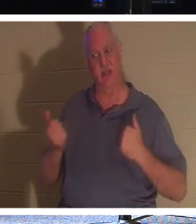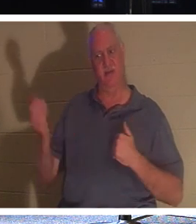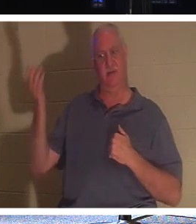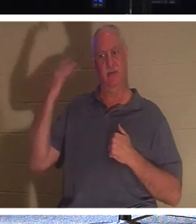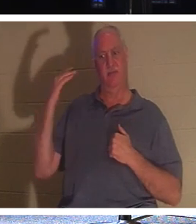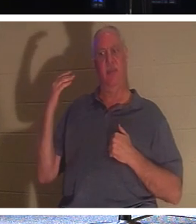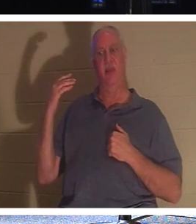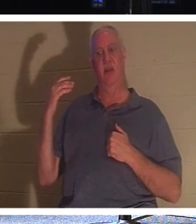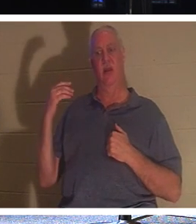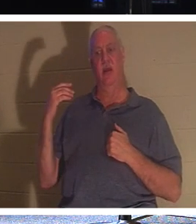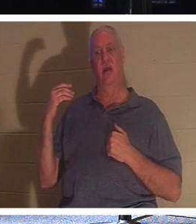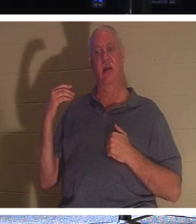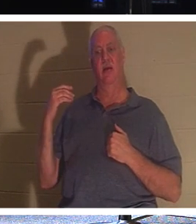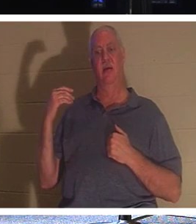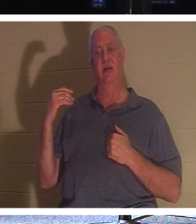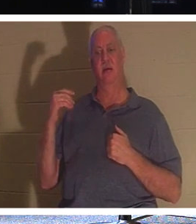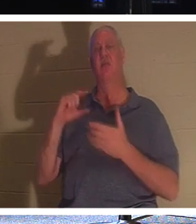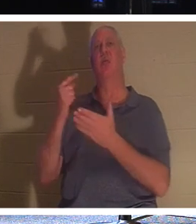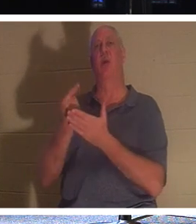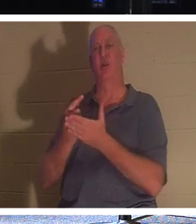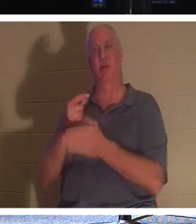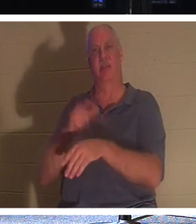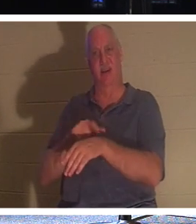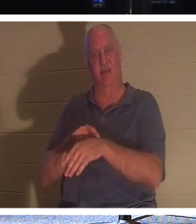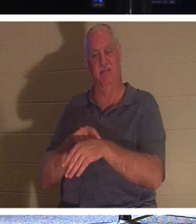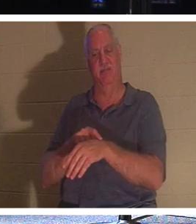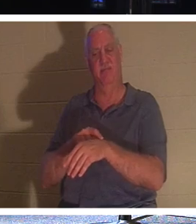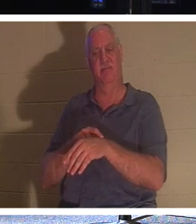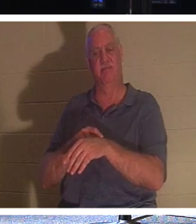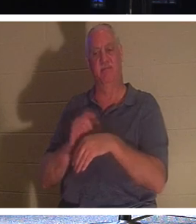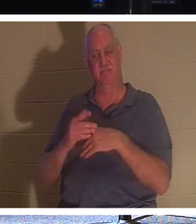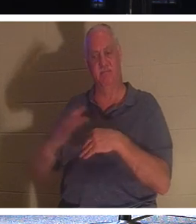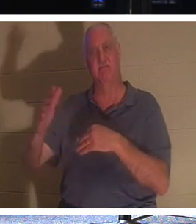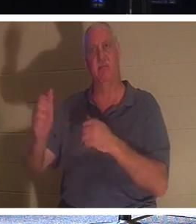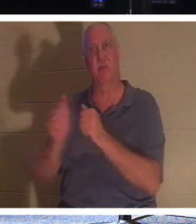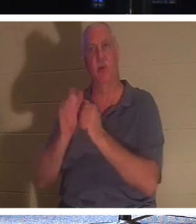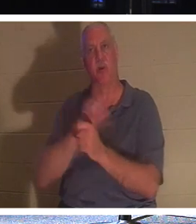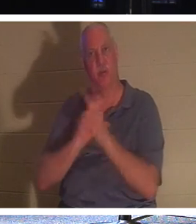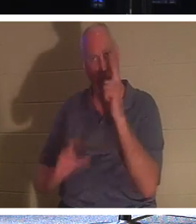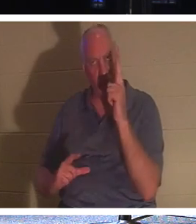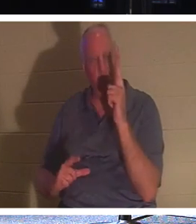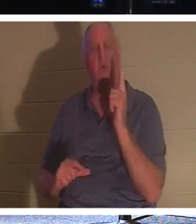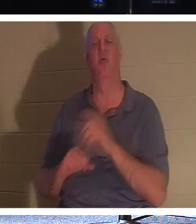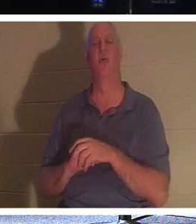졸업식 날입니다! 그들은 주님과 함께 있게 됩니다. 그들은 사랑하는 사람들과 함께 집에 갈 수 있습니다. 그들은